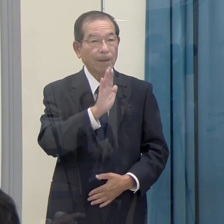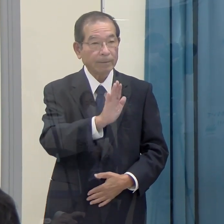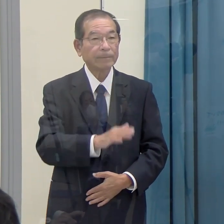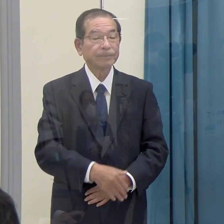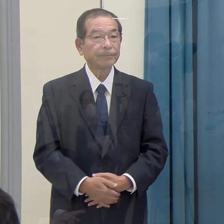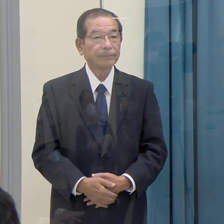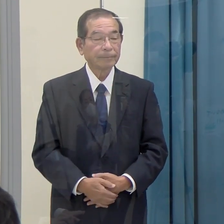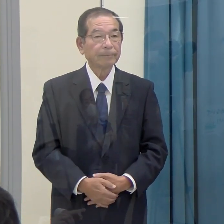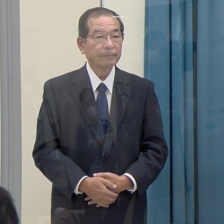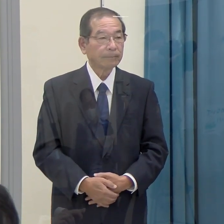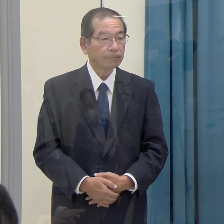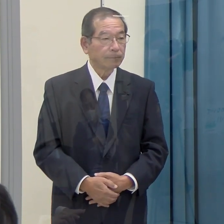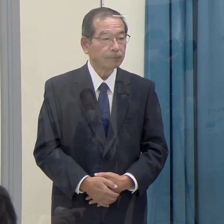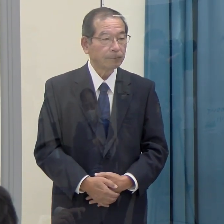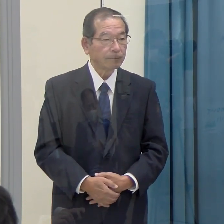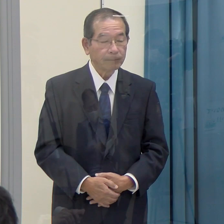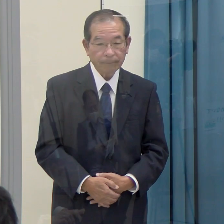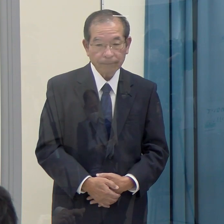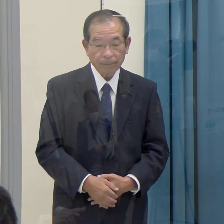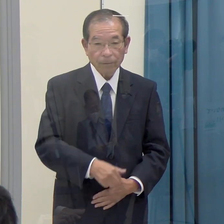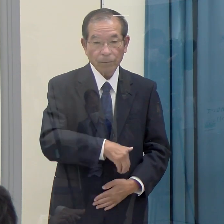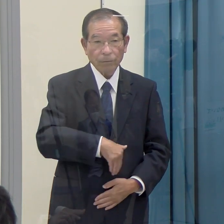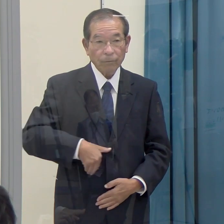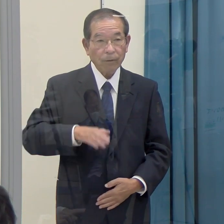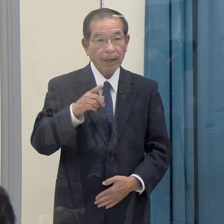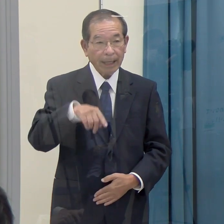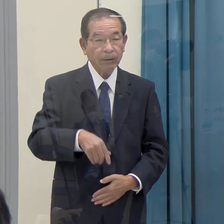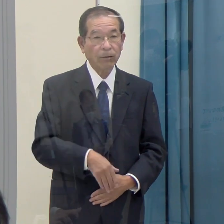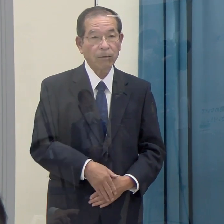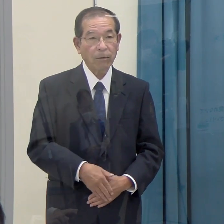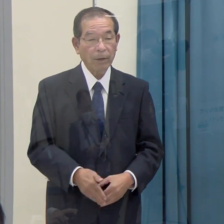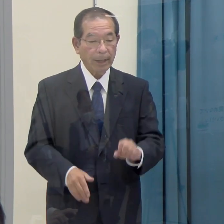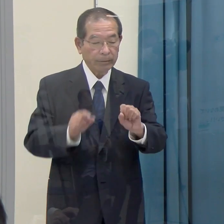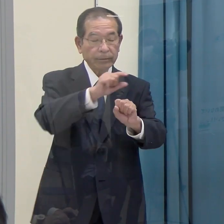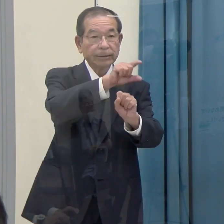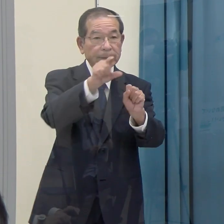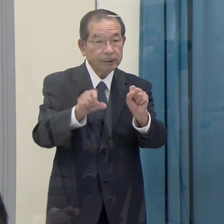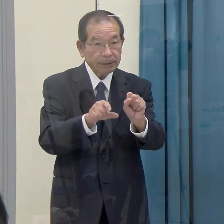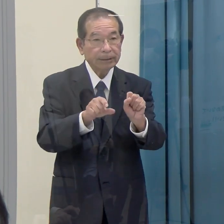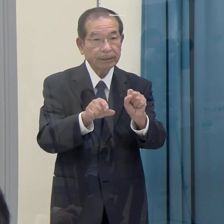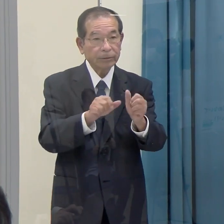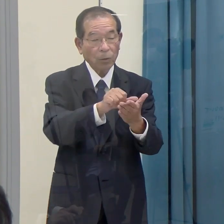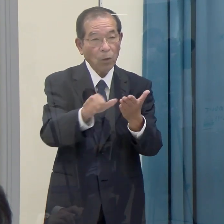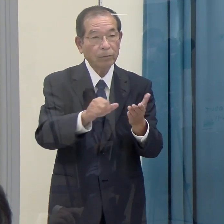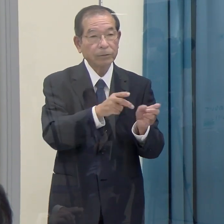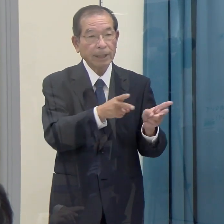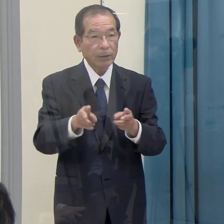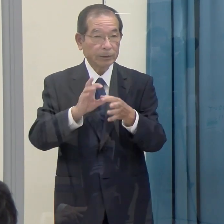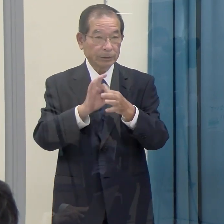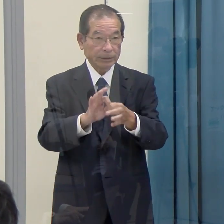（西日本新聞）福岡県ＳＤＧｓ登録制度について、２点伺います。